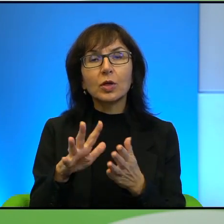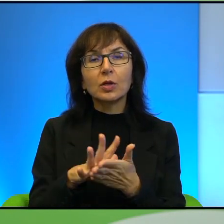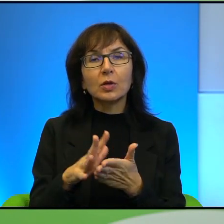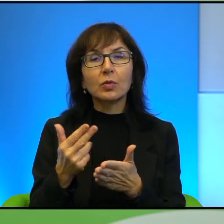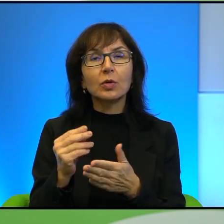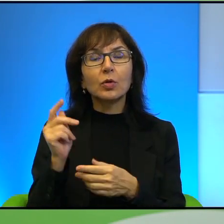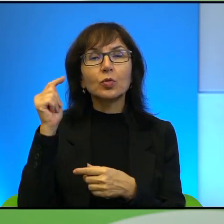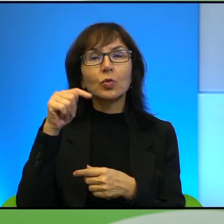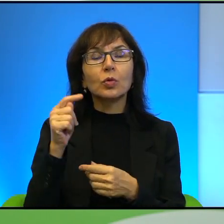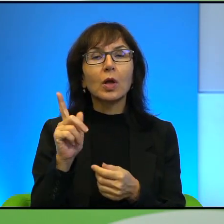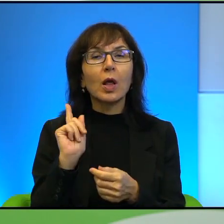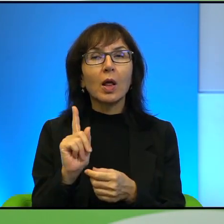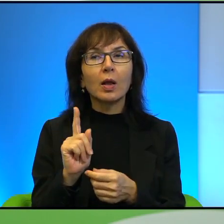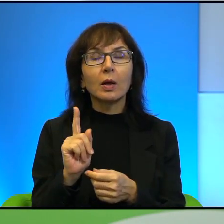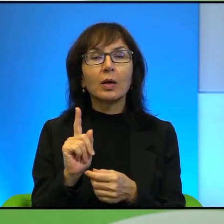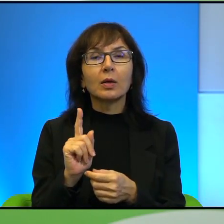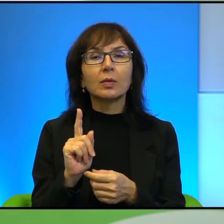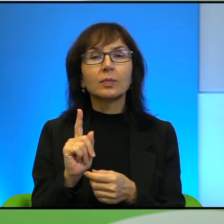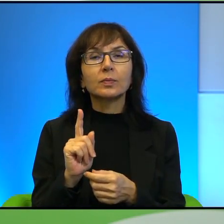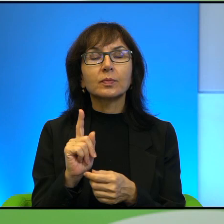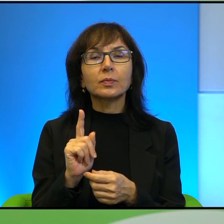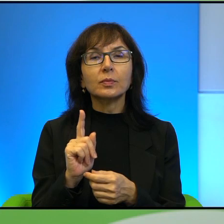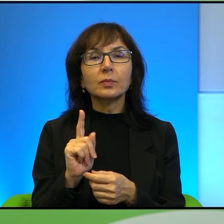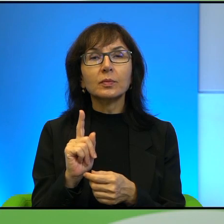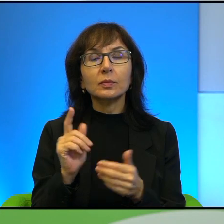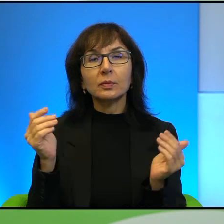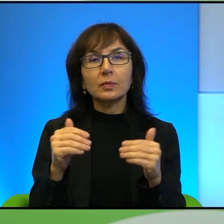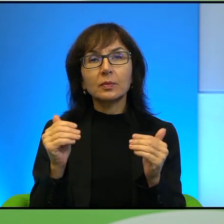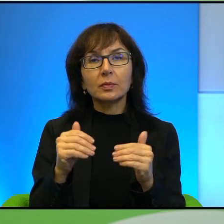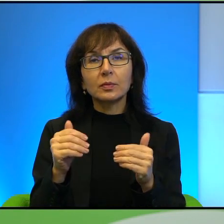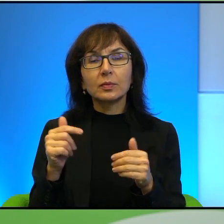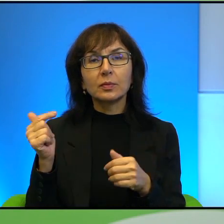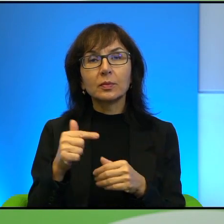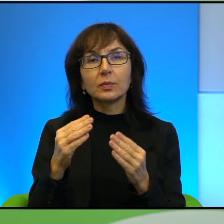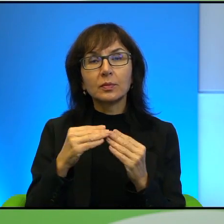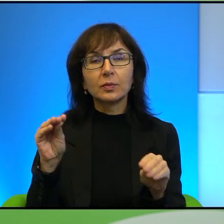ale tak na zasadzie, no może powinniście troszkę więcej wiedzieć Państwo zanim